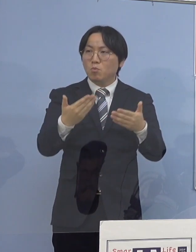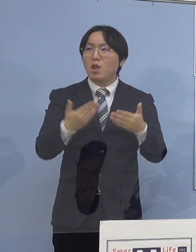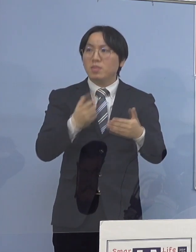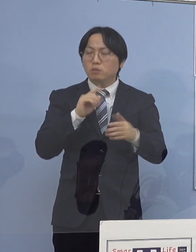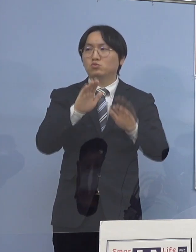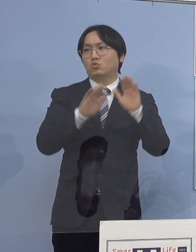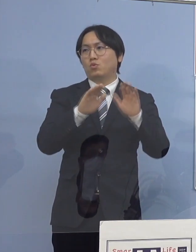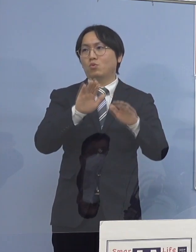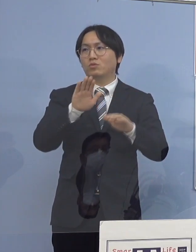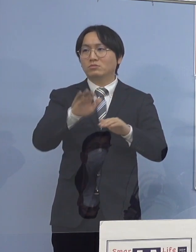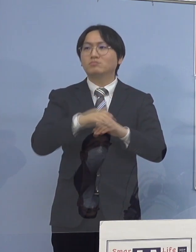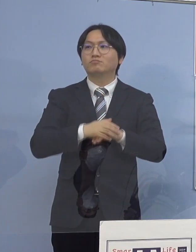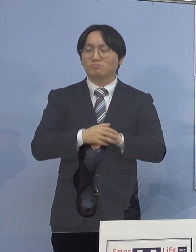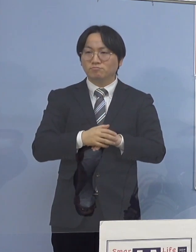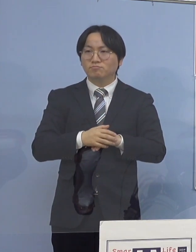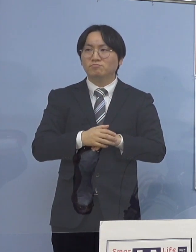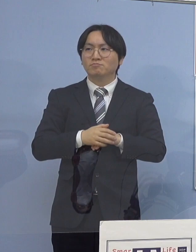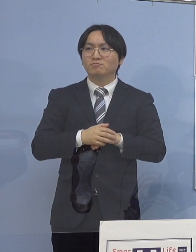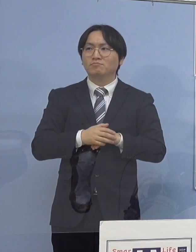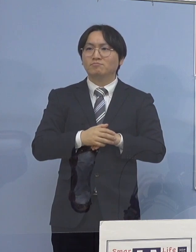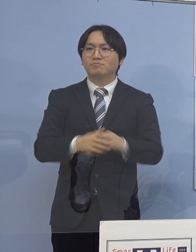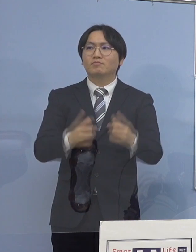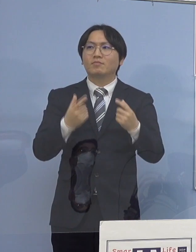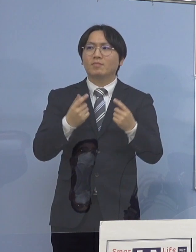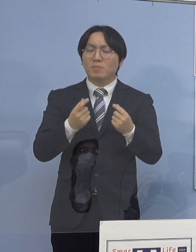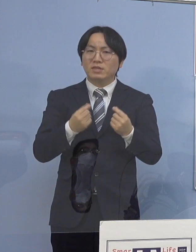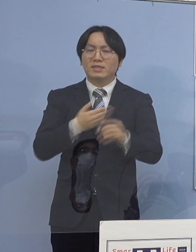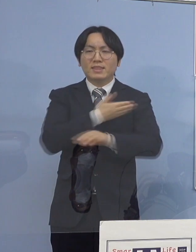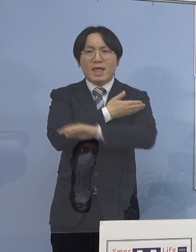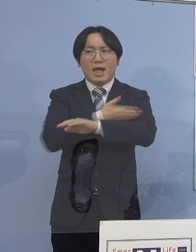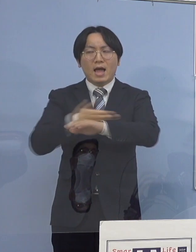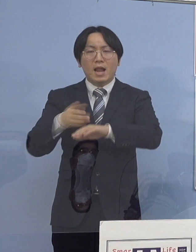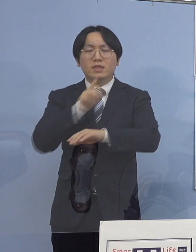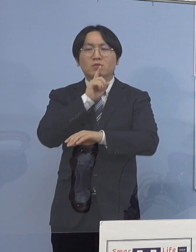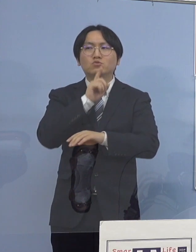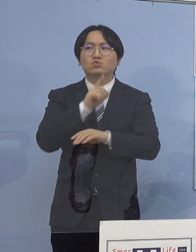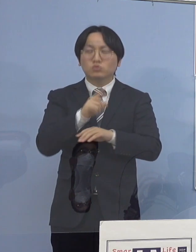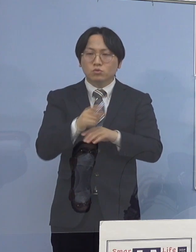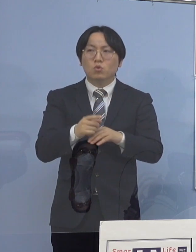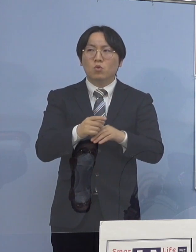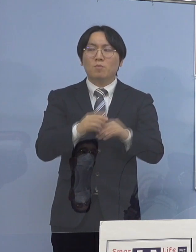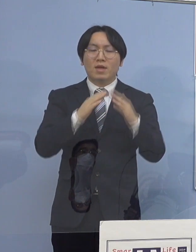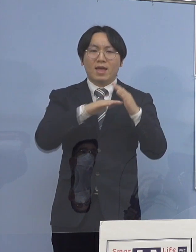ということで大きな傾向というのは やはり家庭内感染が一つの場となって